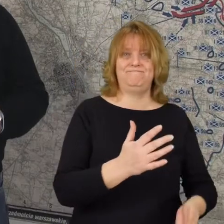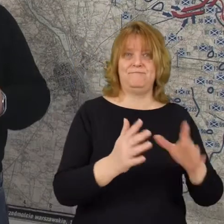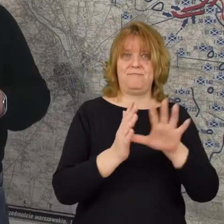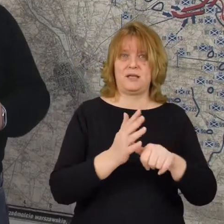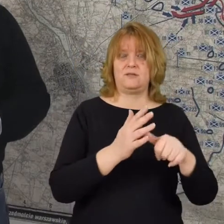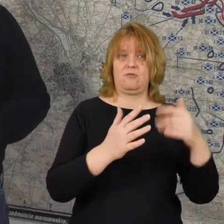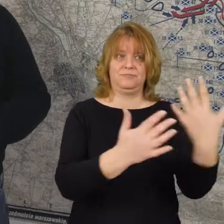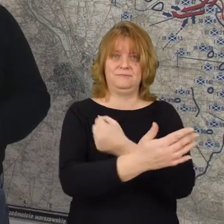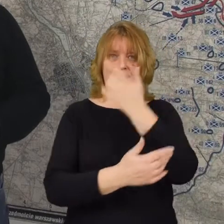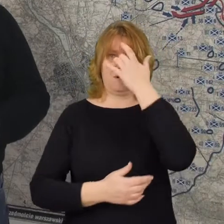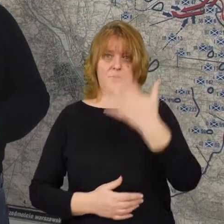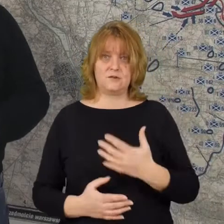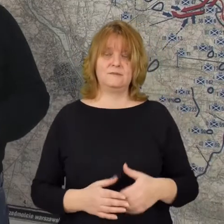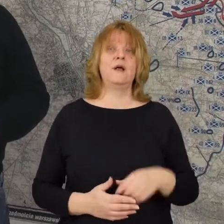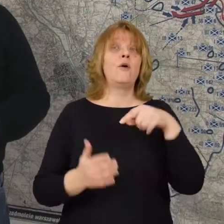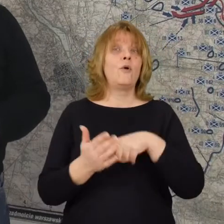Dopiero wieczorem 15 sierpnia